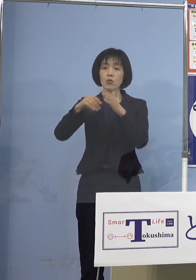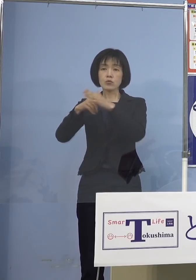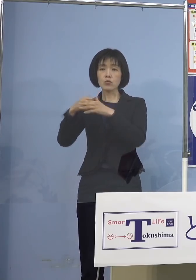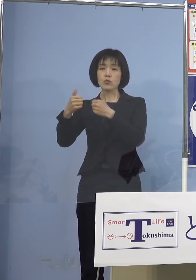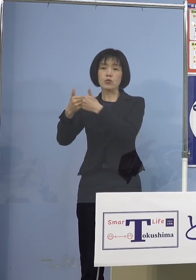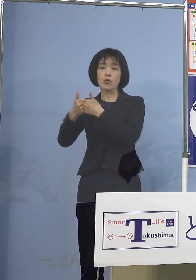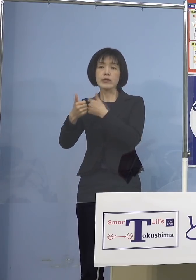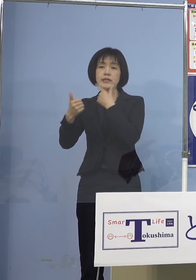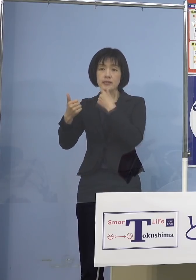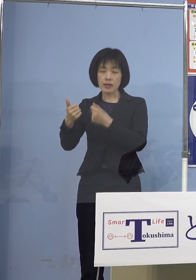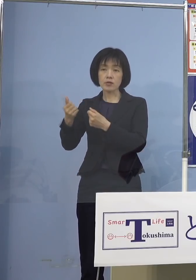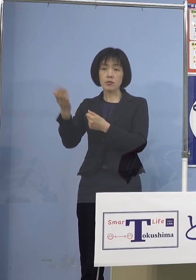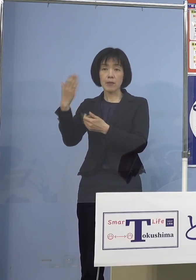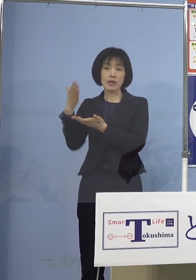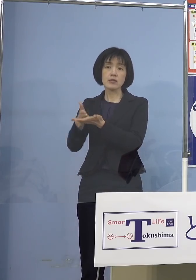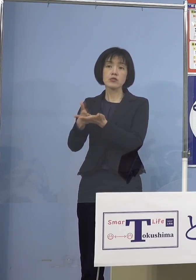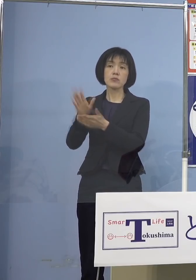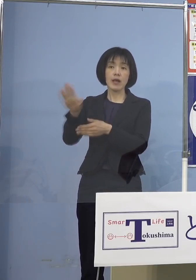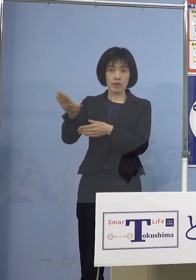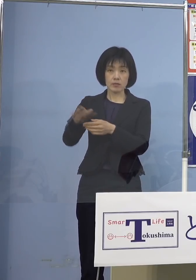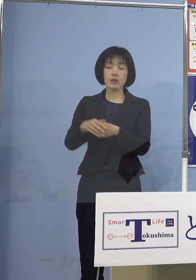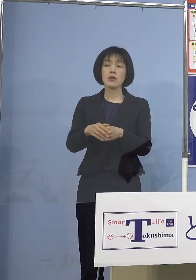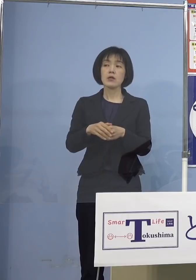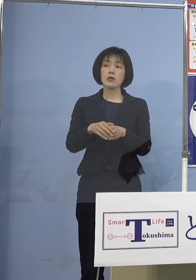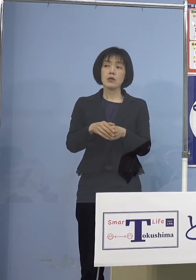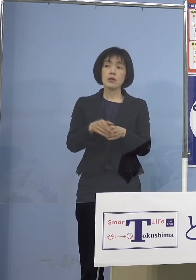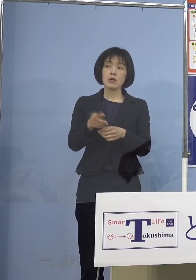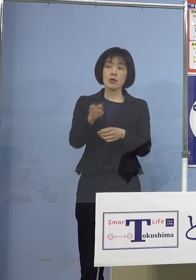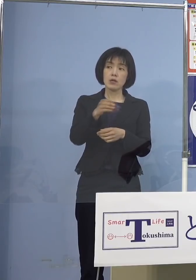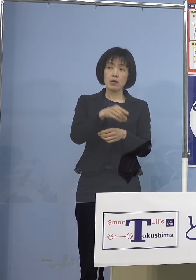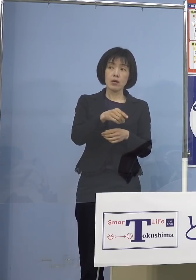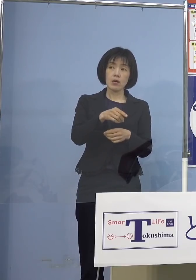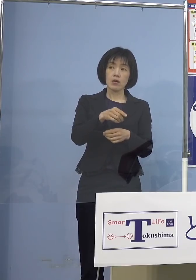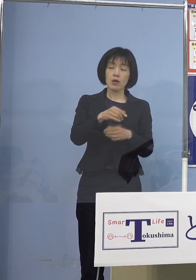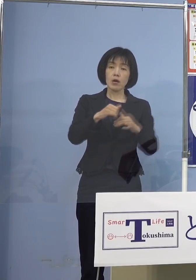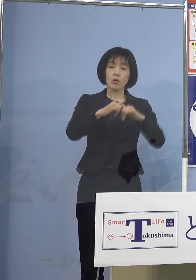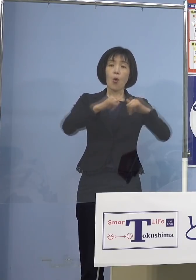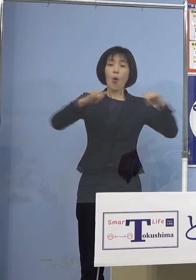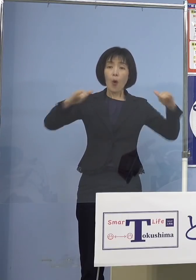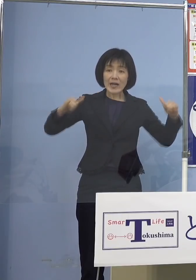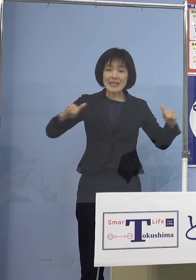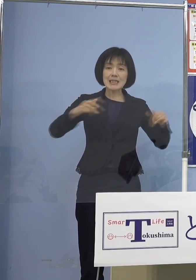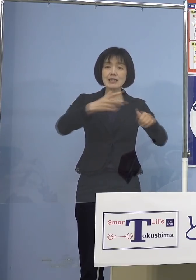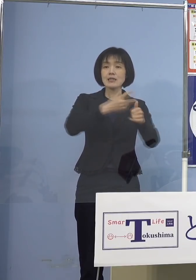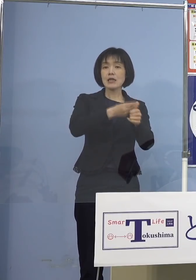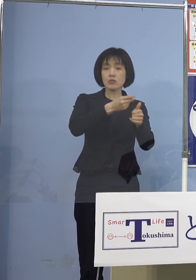今回この広域接種 県主導の大規模集団接種には